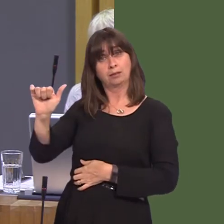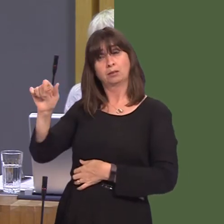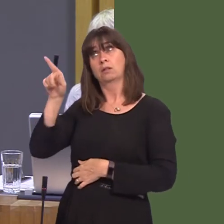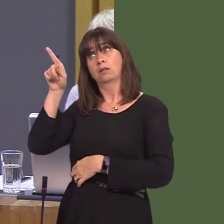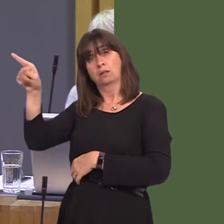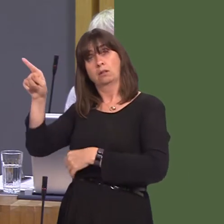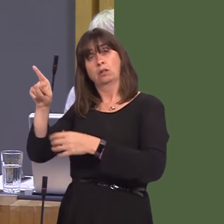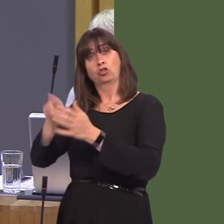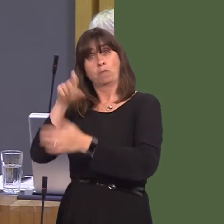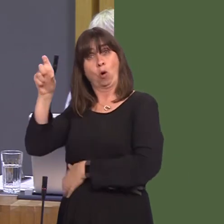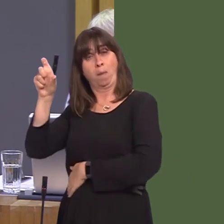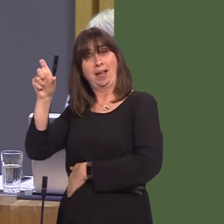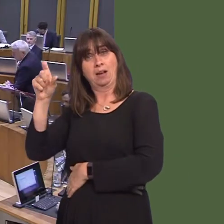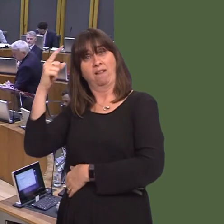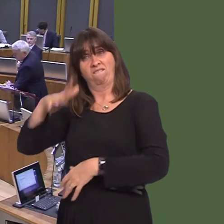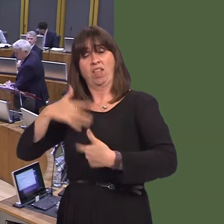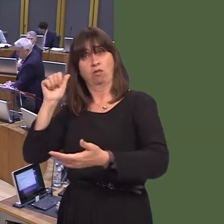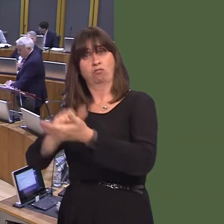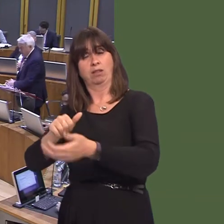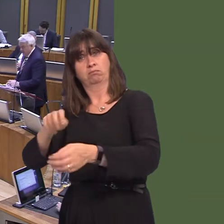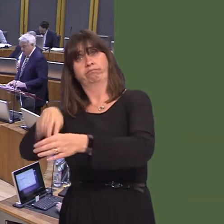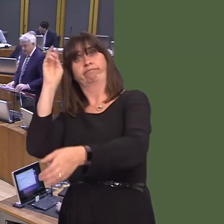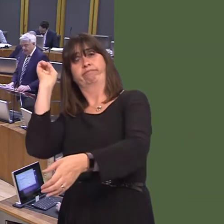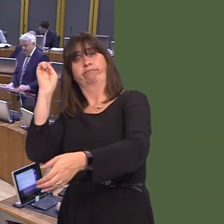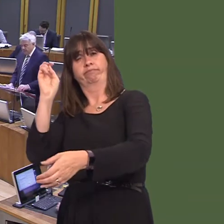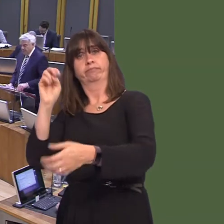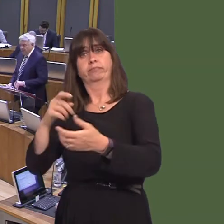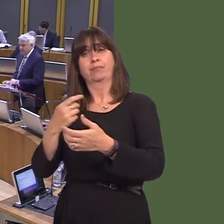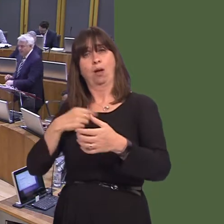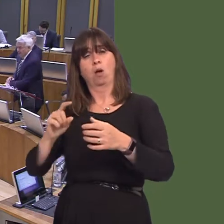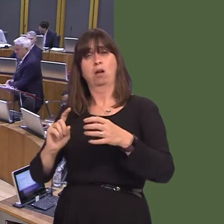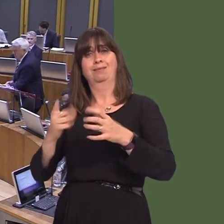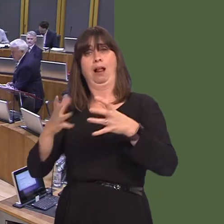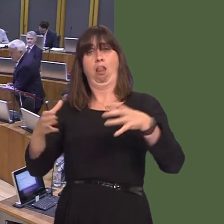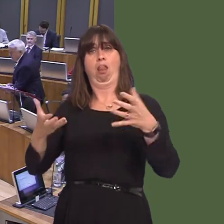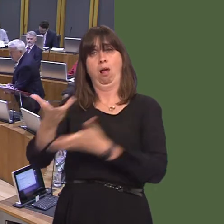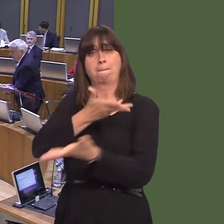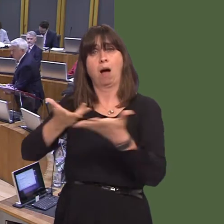Tories to pull us out of the single market? Carwyn Jones AM: I am the First Minister of Wales; I'm not responsible for what happens at Westminster. What I can say is this: our